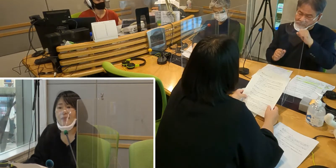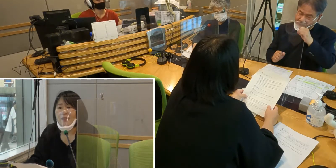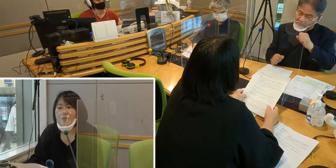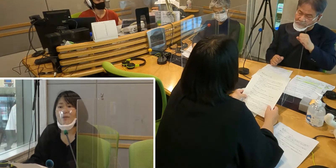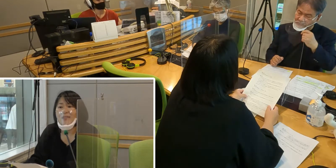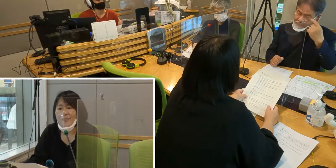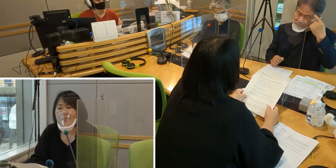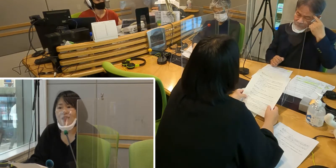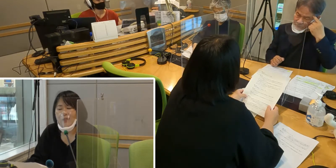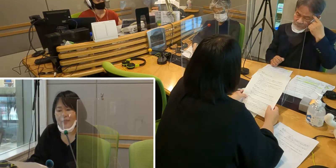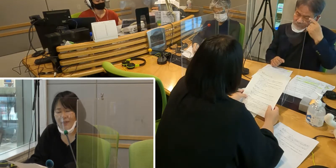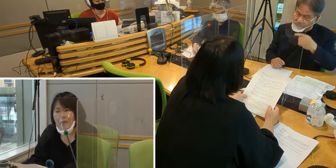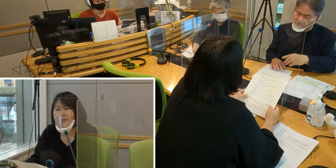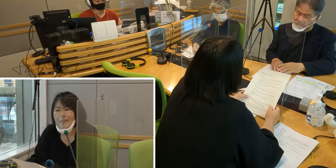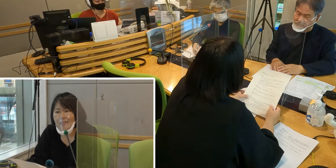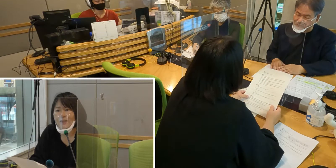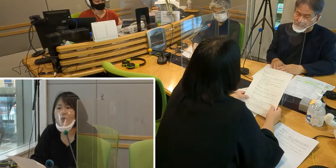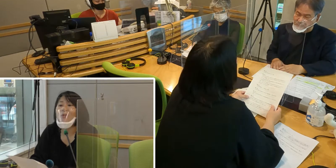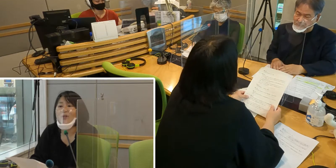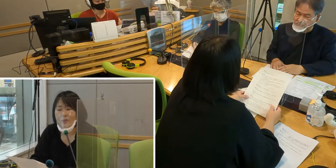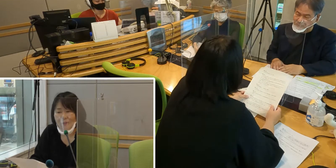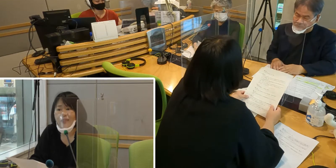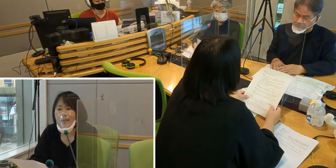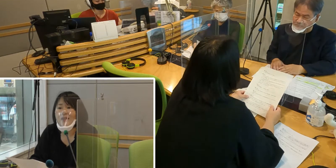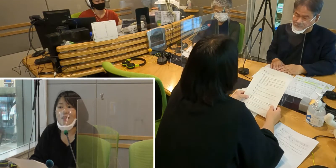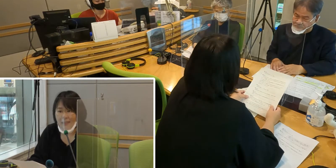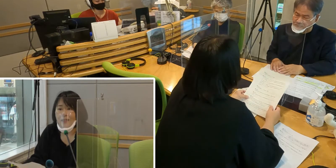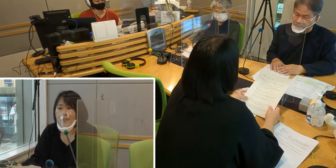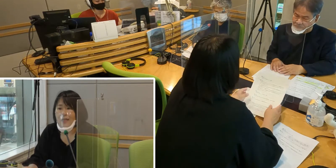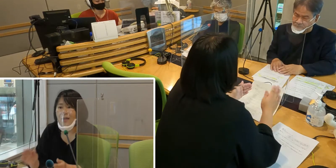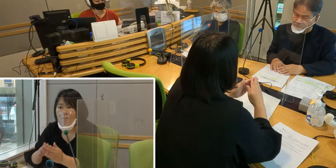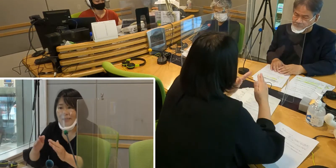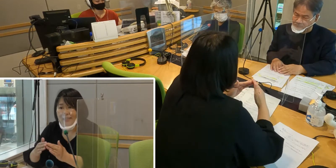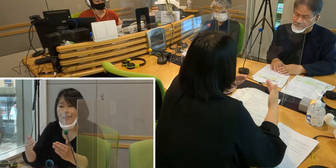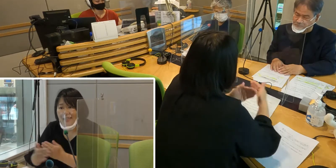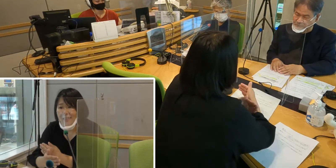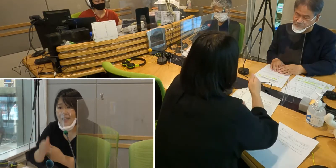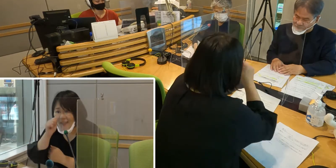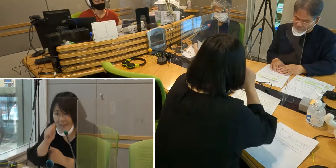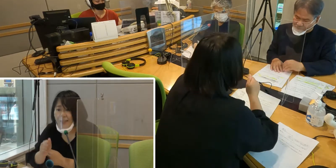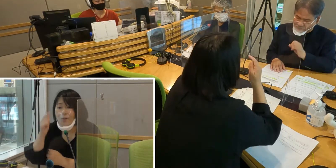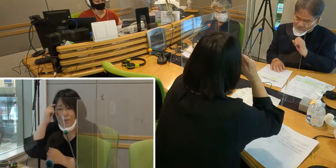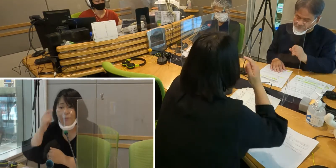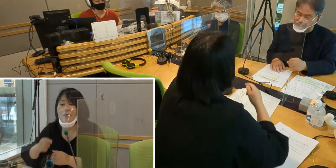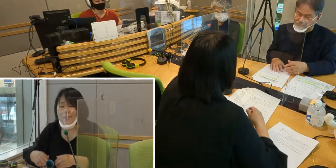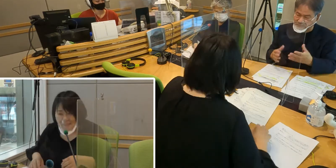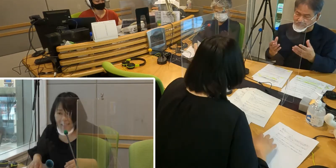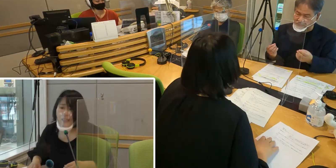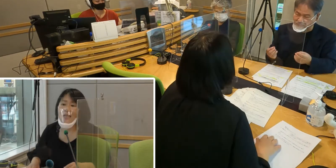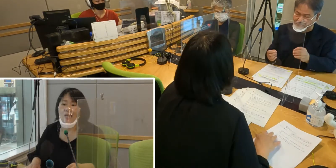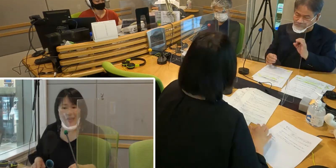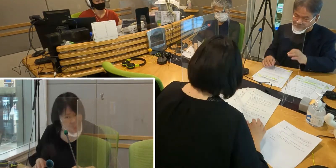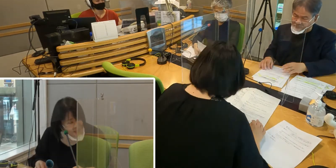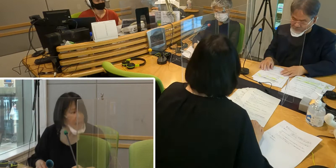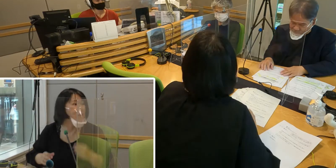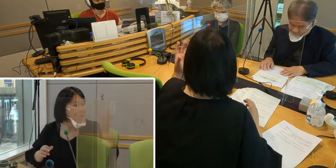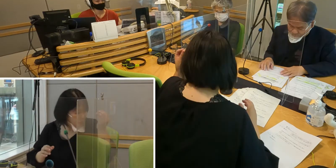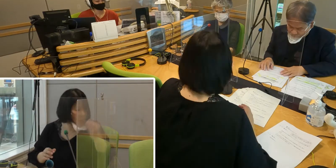入間市に住んでいてよかったなぁと思えるような まちになったらいいなと思います